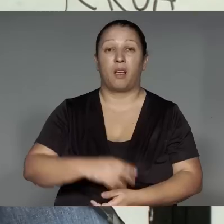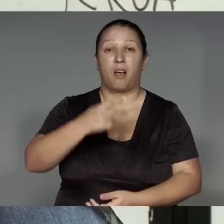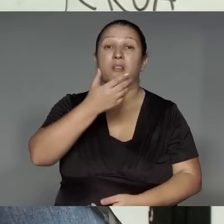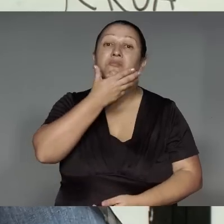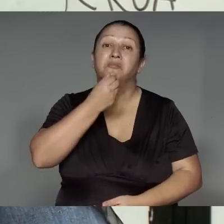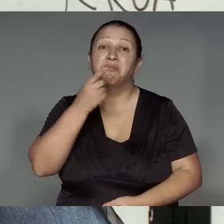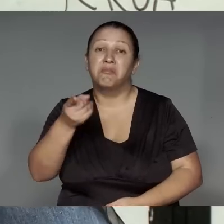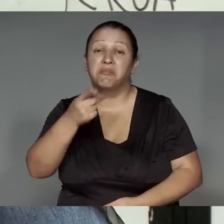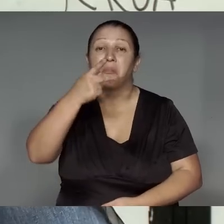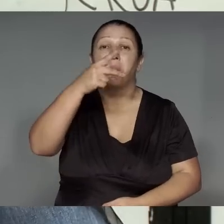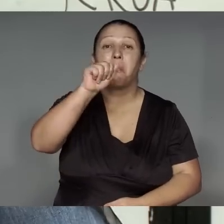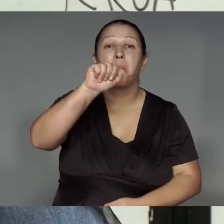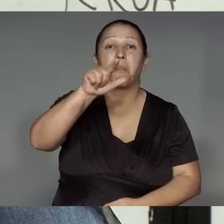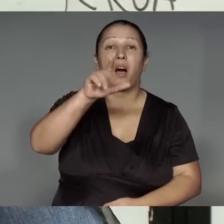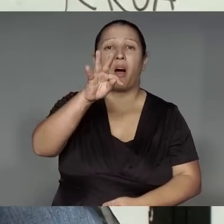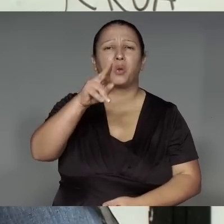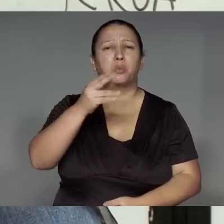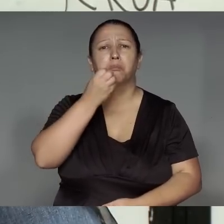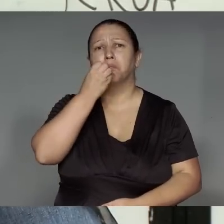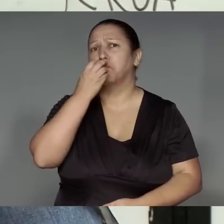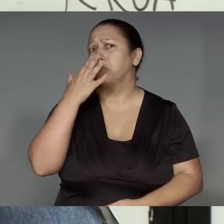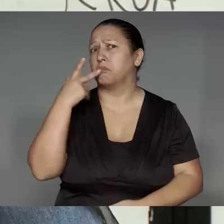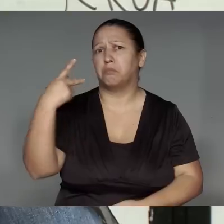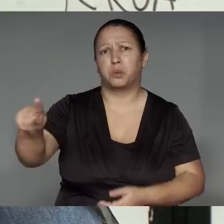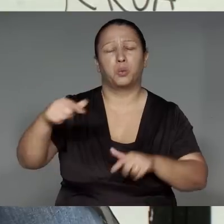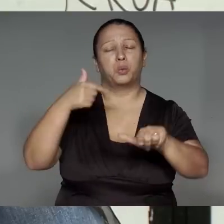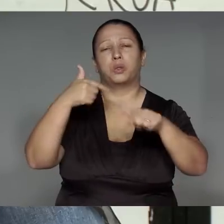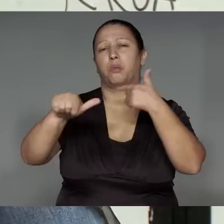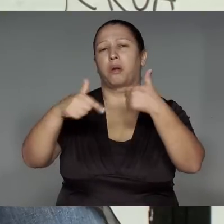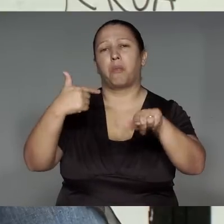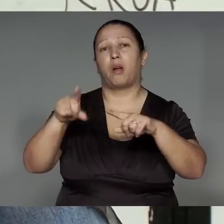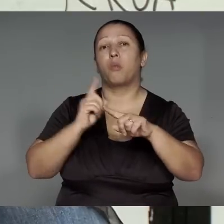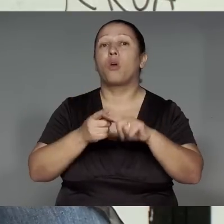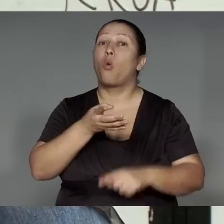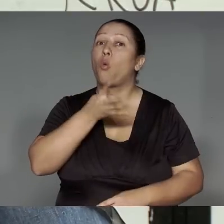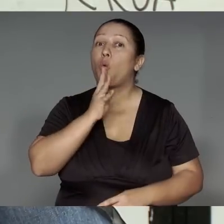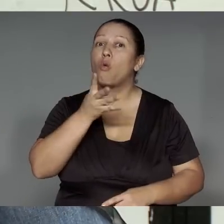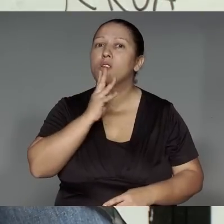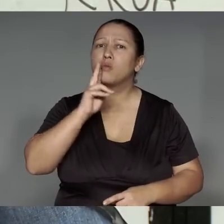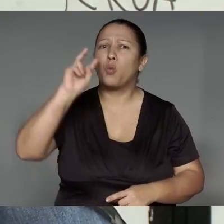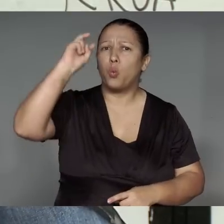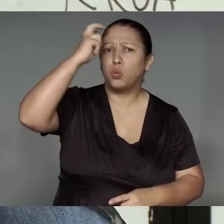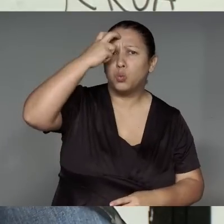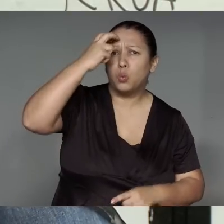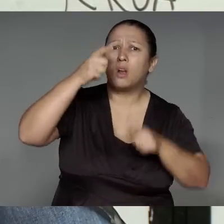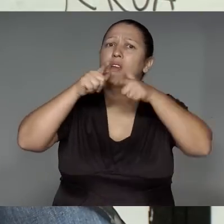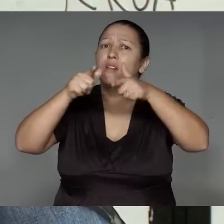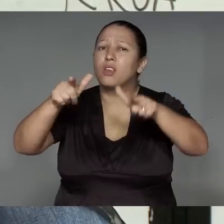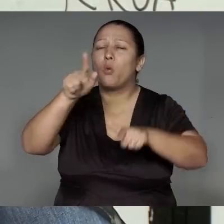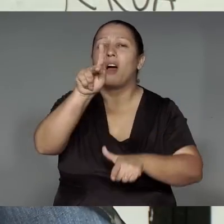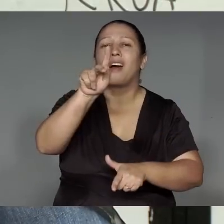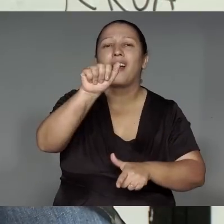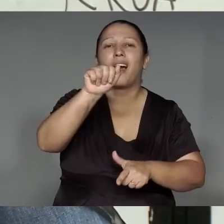Páltua morawy tawera ’ang, tuijap oma’a͂j͂n, emikwahap, je’e͂ng kamaiurá porerekwaman